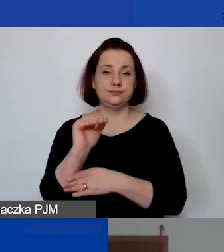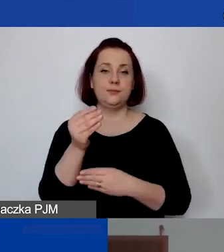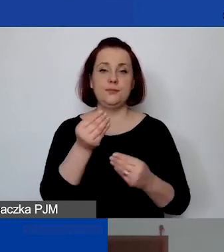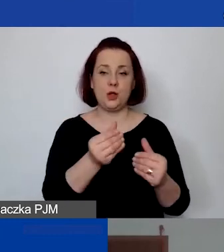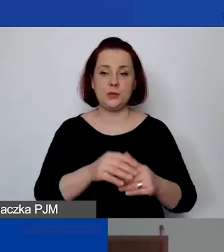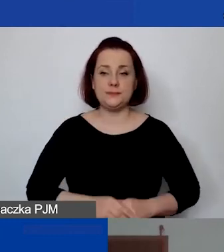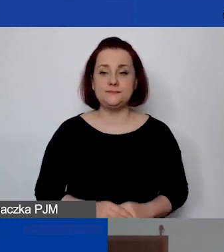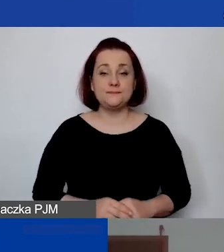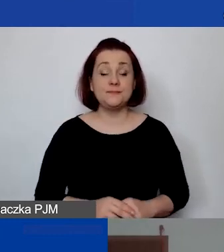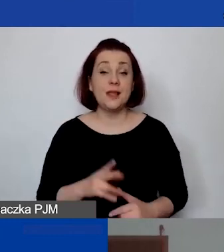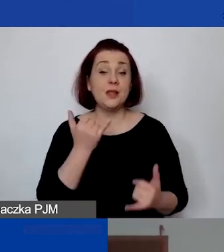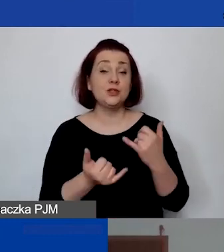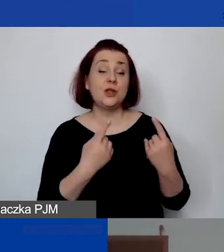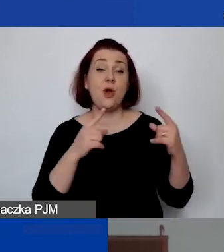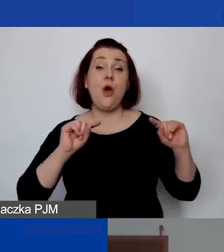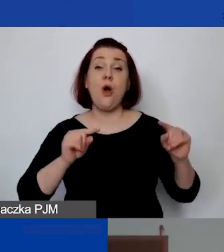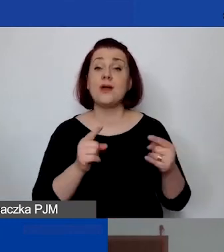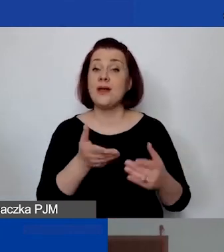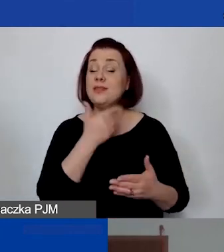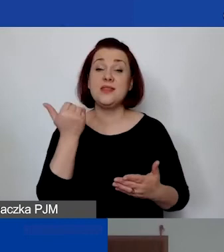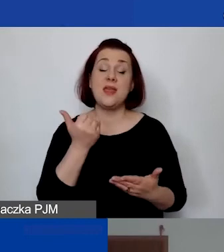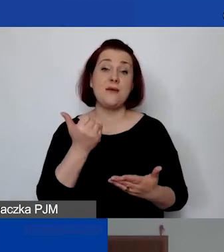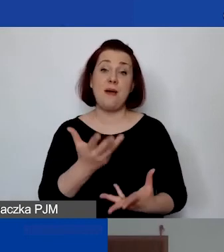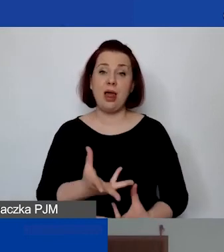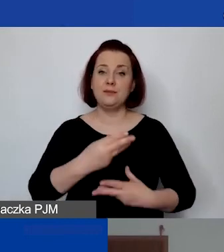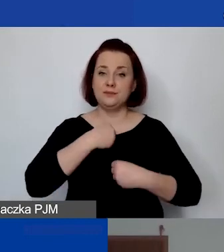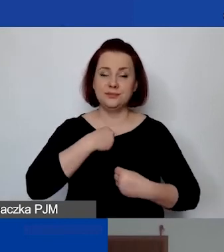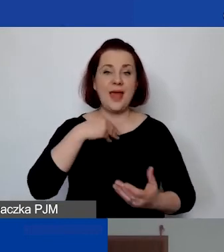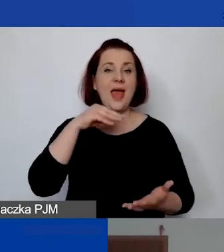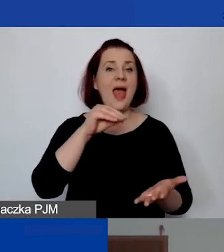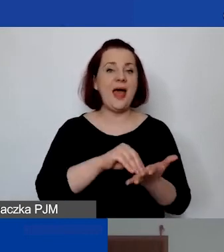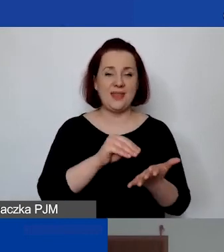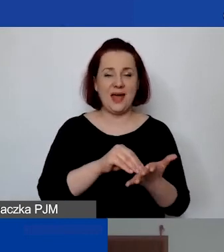"Gdy organizacja nie ma zatrudnienia etatowego, kosztów utrzymania,